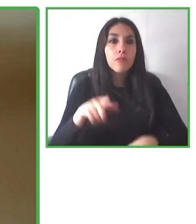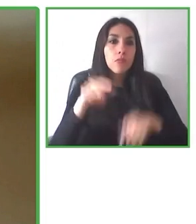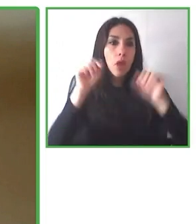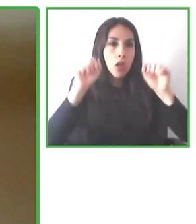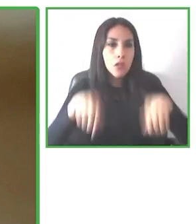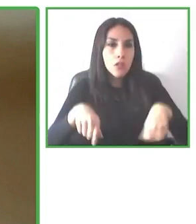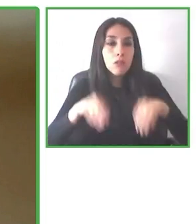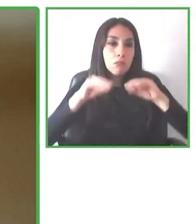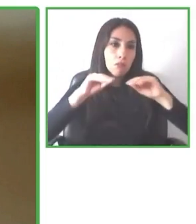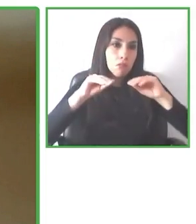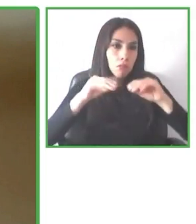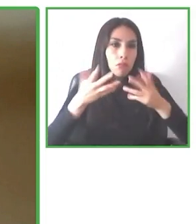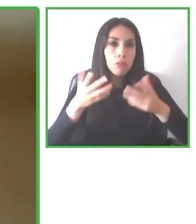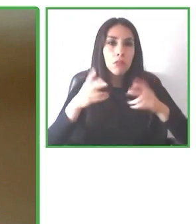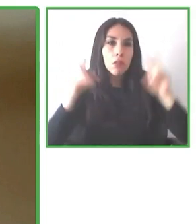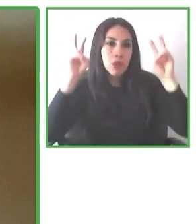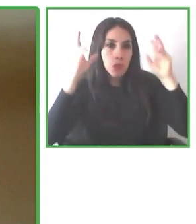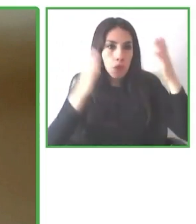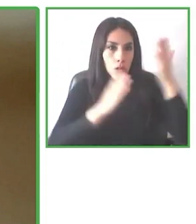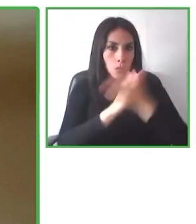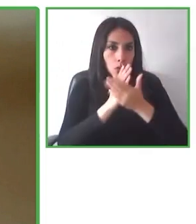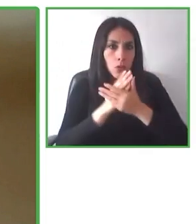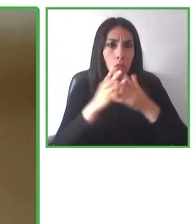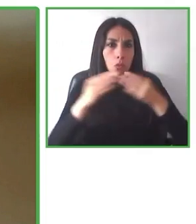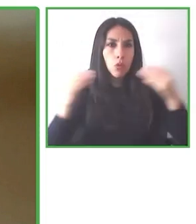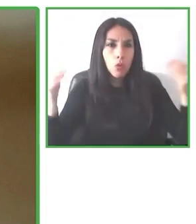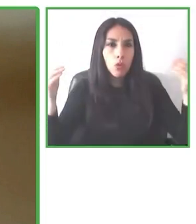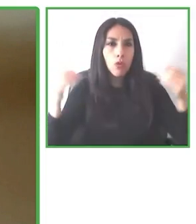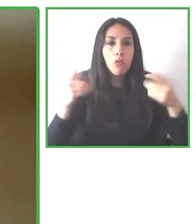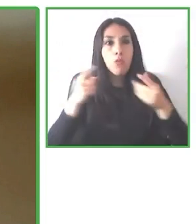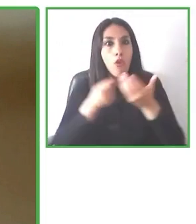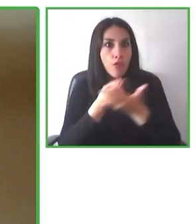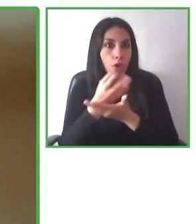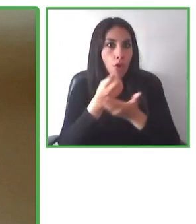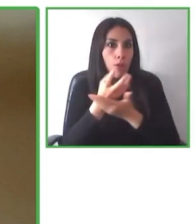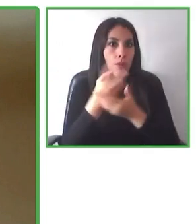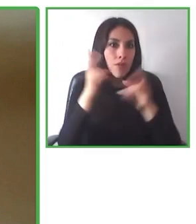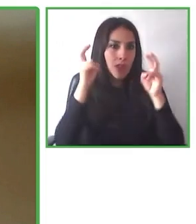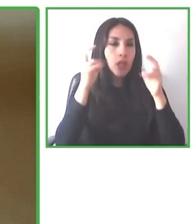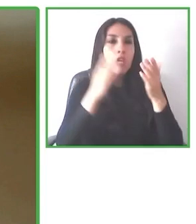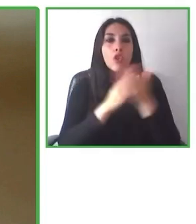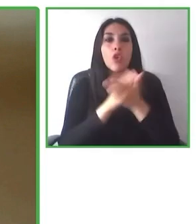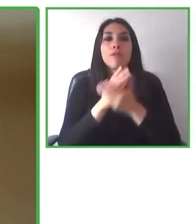En la página estamos trabajando más de 100 y la idea es que el 2023 podamos ya cubrir la